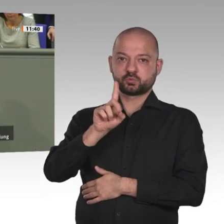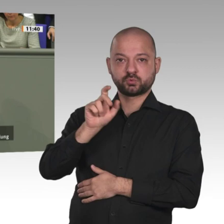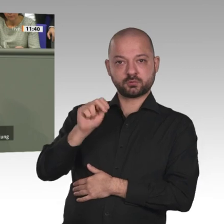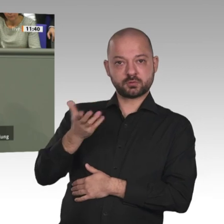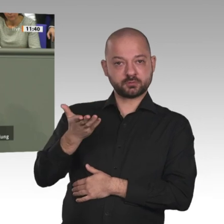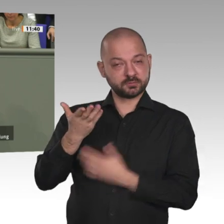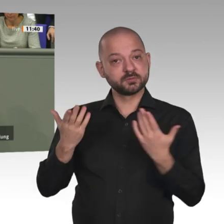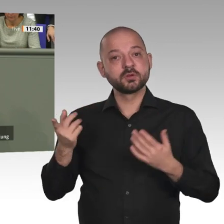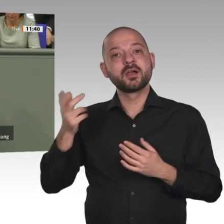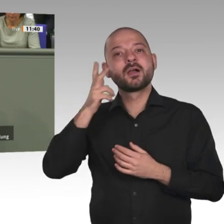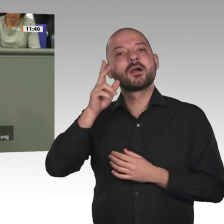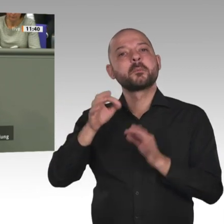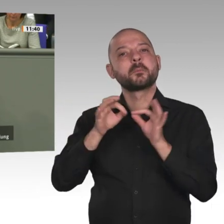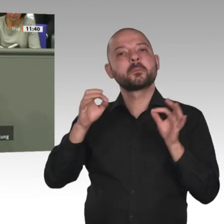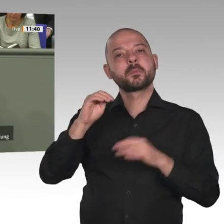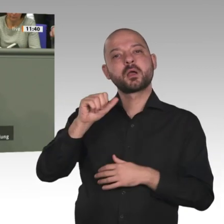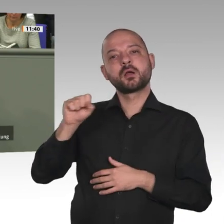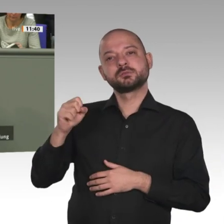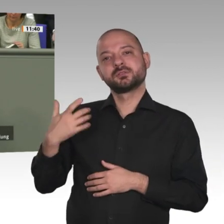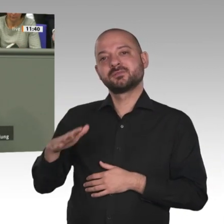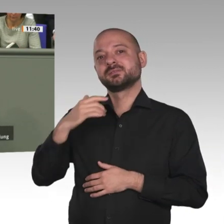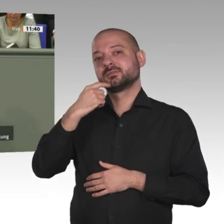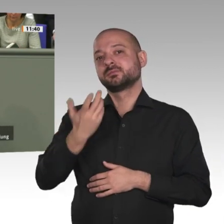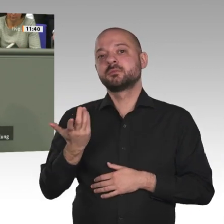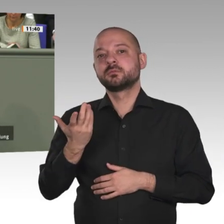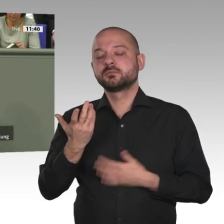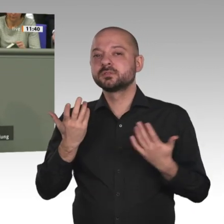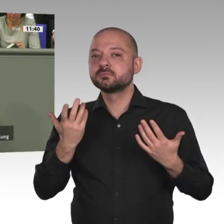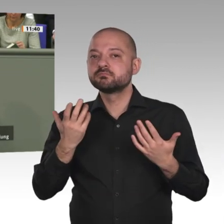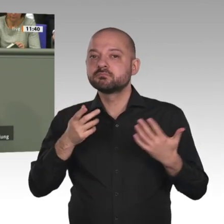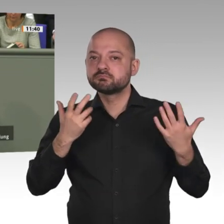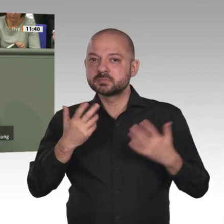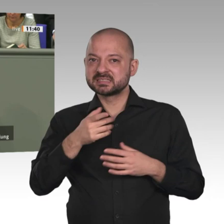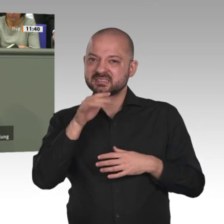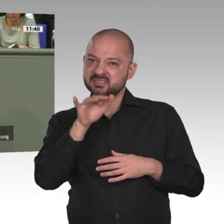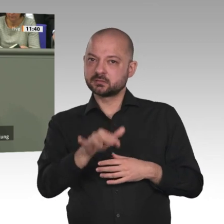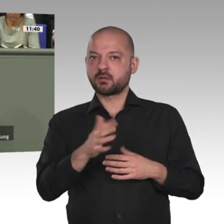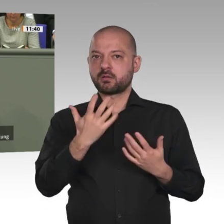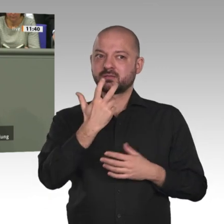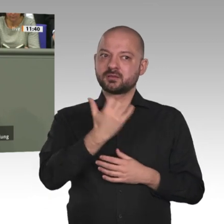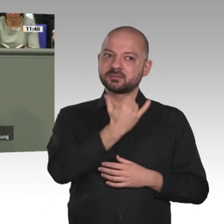hoffnungsvolle Agenda eines Verfassungsprozesses, ausgerichtet auf demokratische Strukturen,